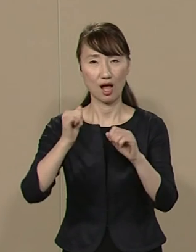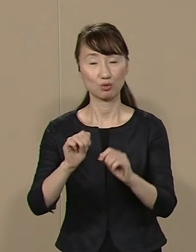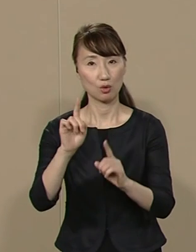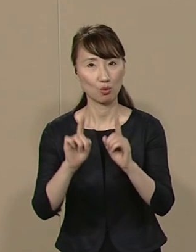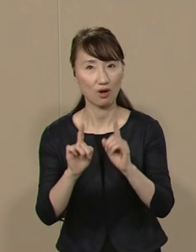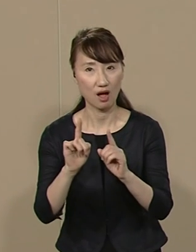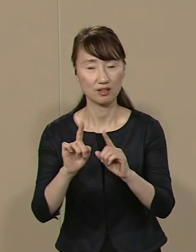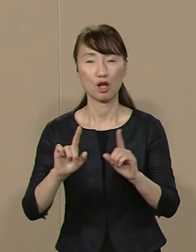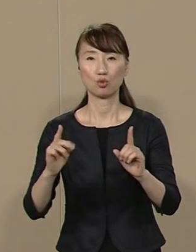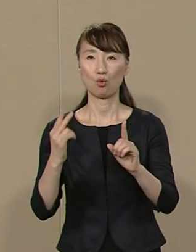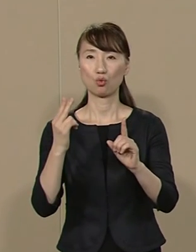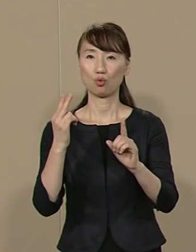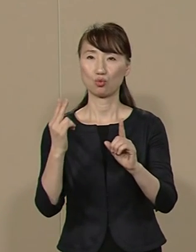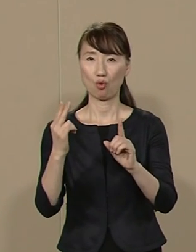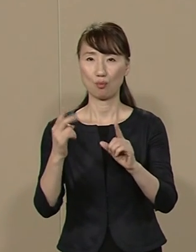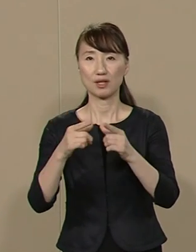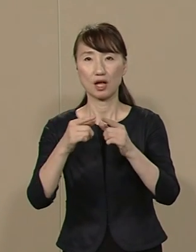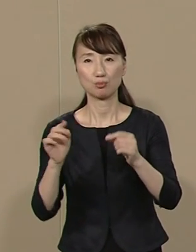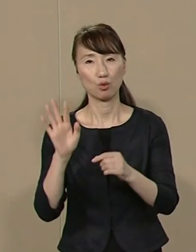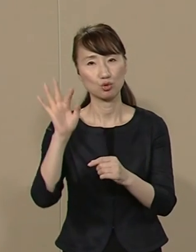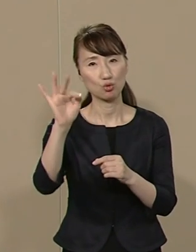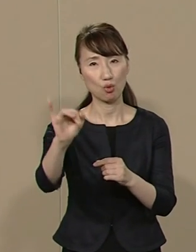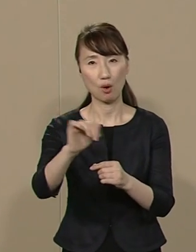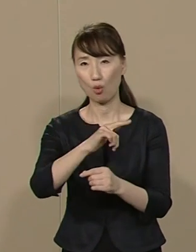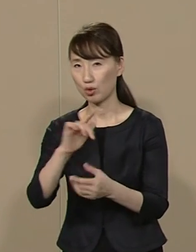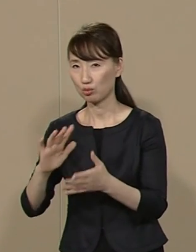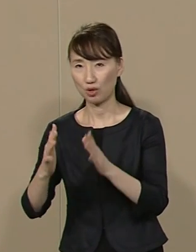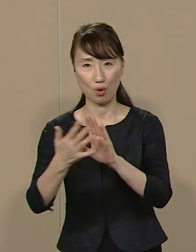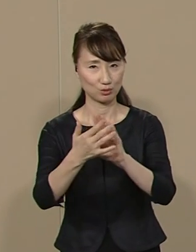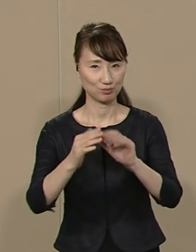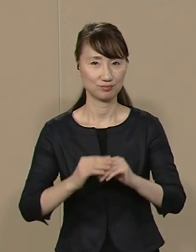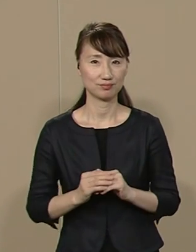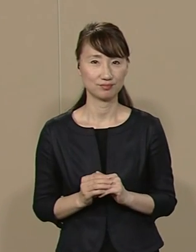東京と日本の将来は 大きく左右されます